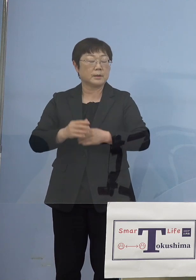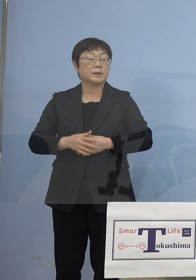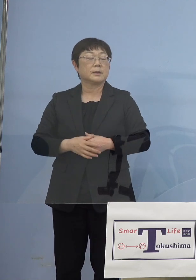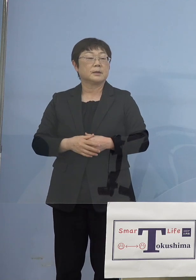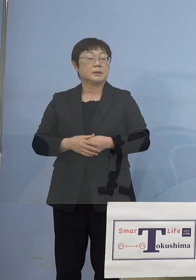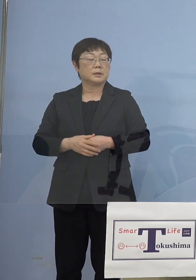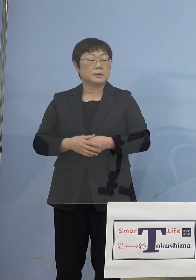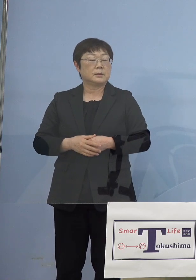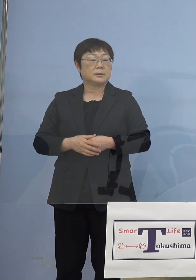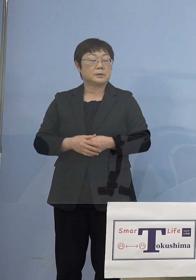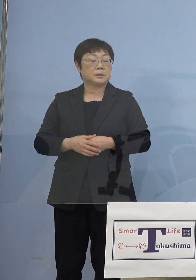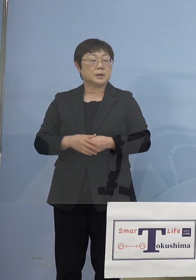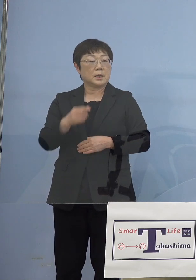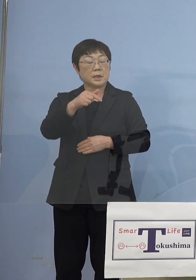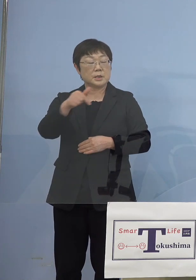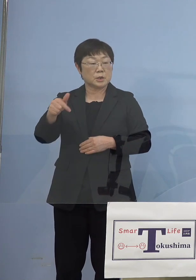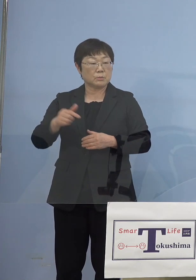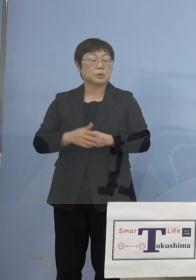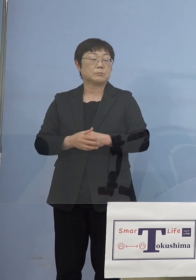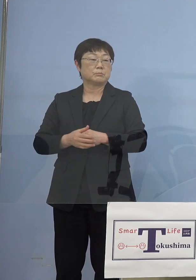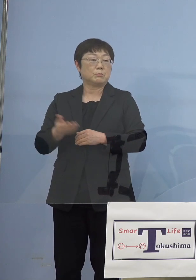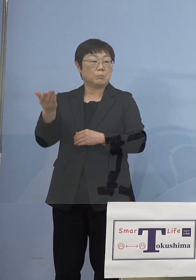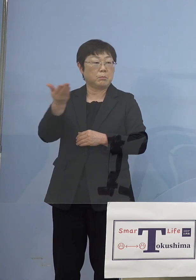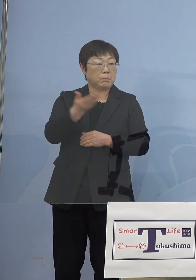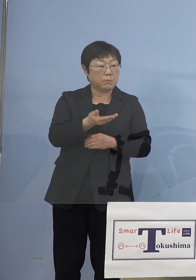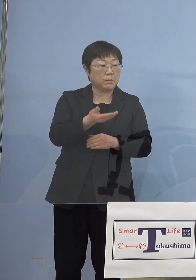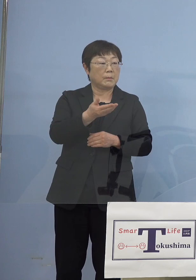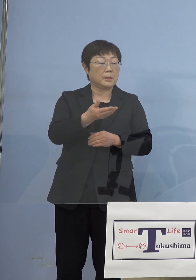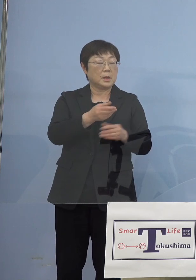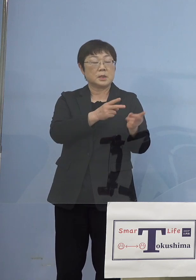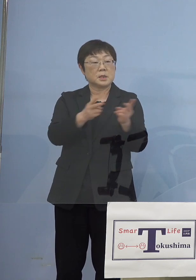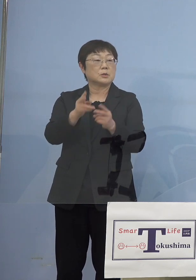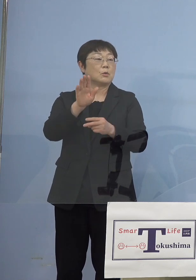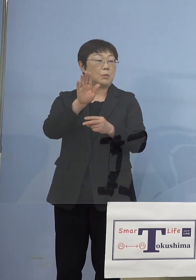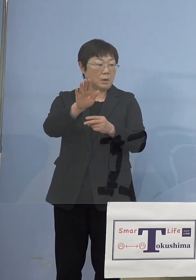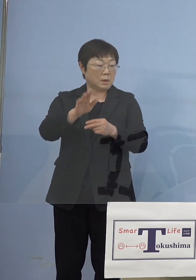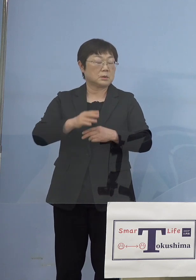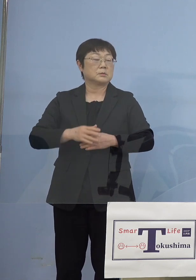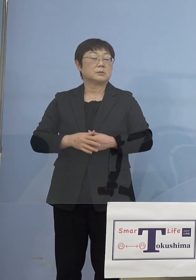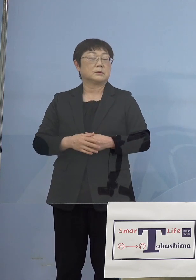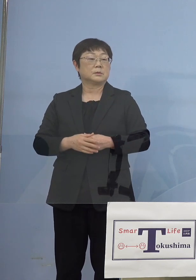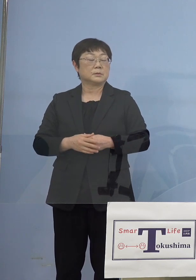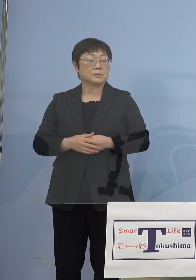つまり一部スライド制になるというお話は 既にさせていただいたかと思いますので